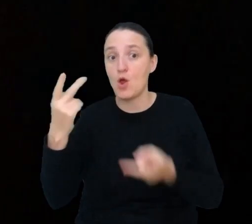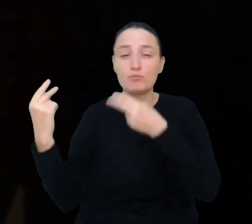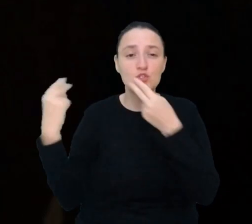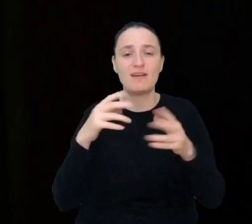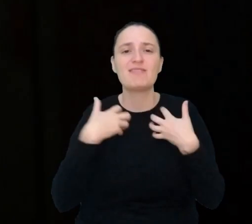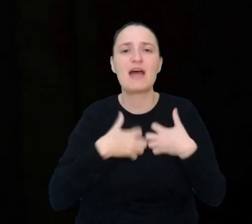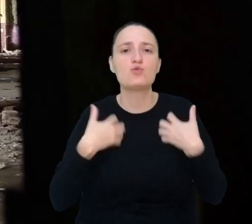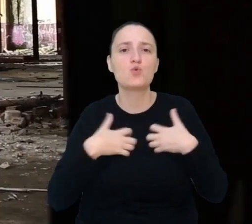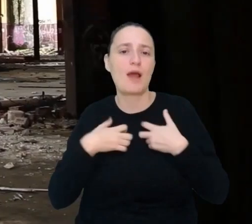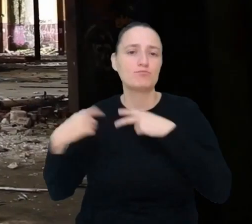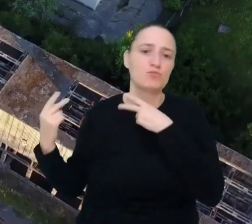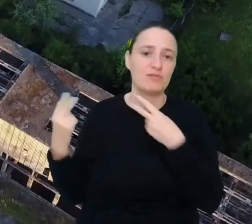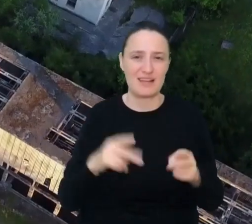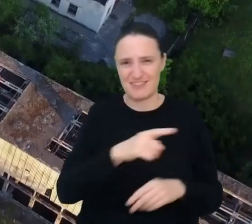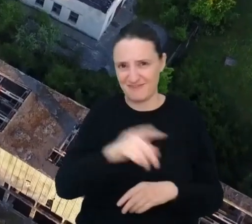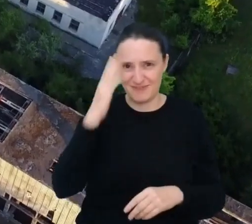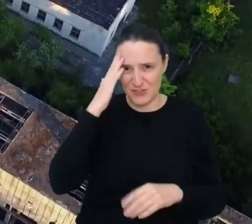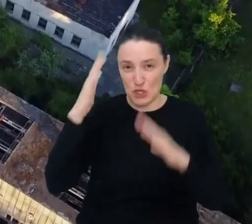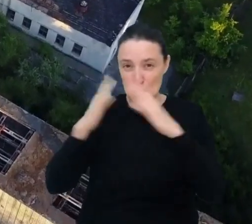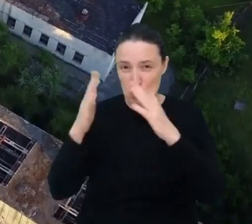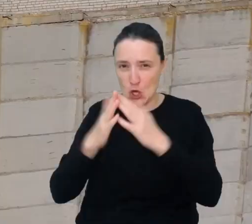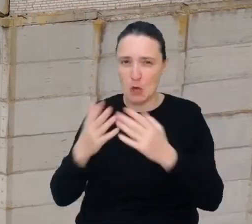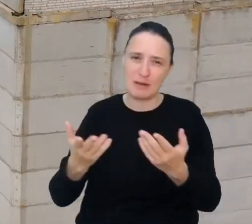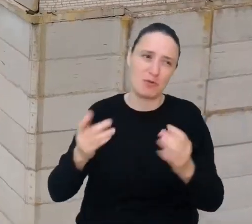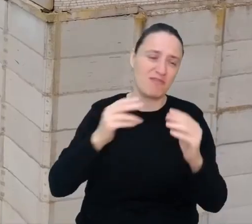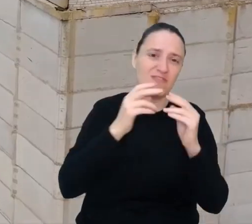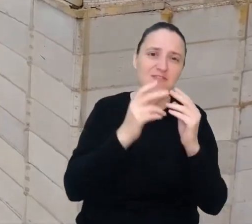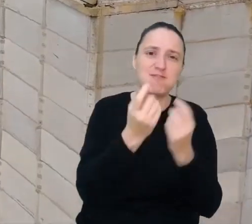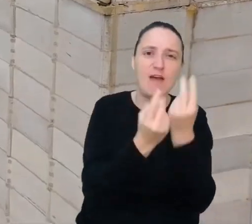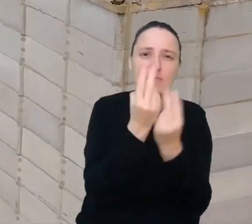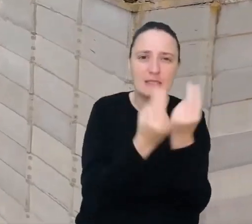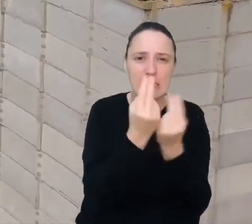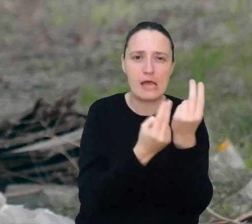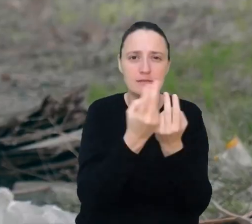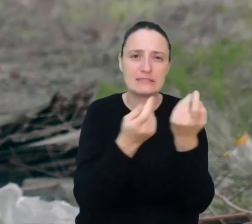Opuszczone budynki i zamknięte fabryki często straszą swoim wyglądem.